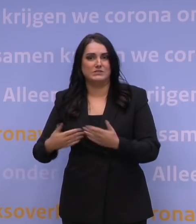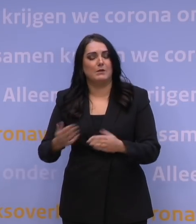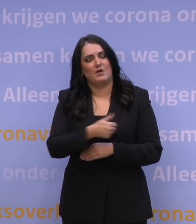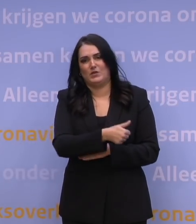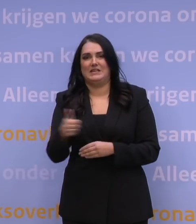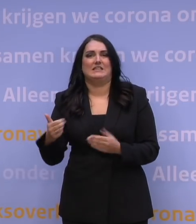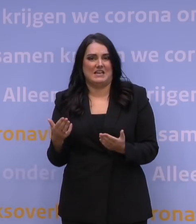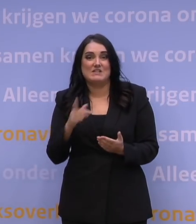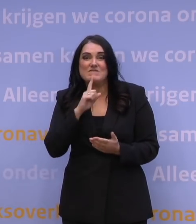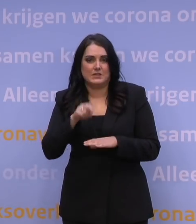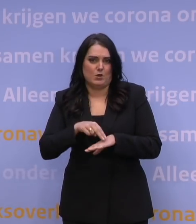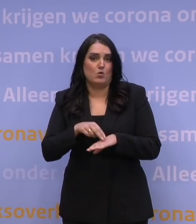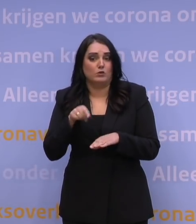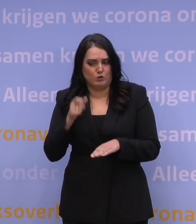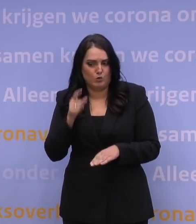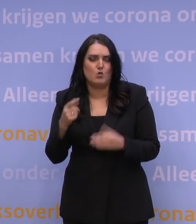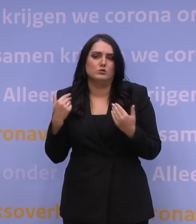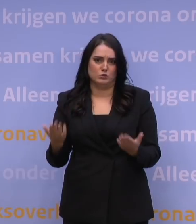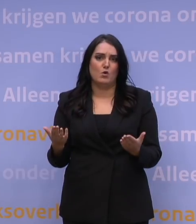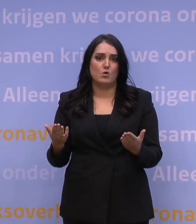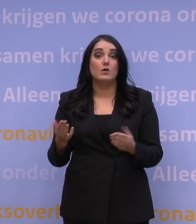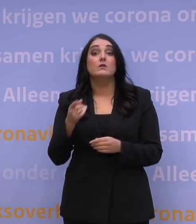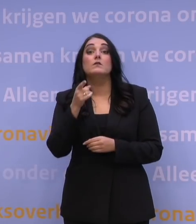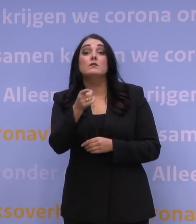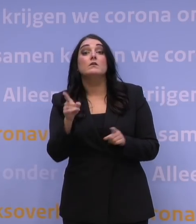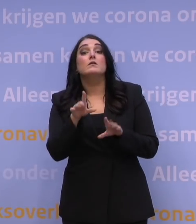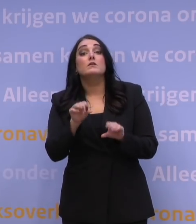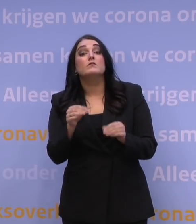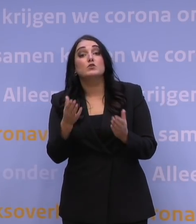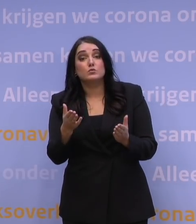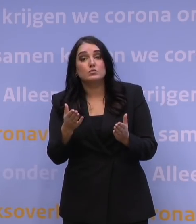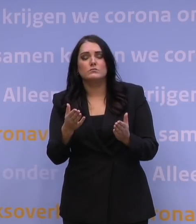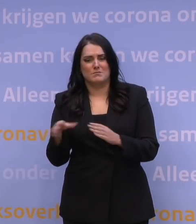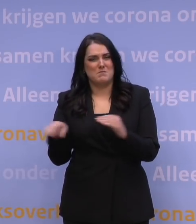Dat is het doel. En dit is wat ú kunt doen: houdt u zich aan de maatregelen,